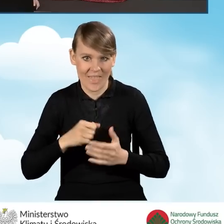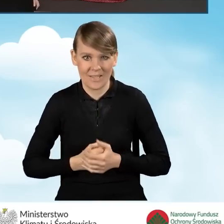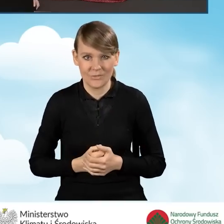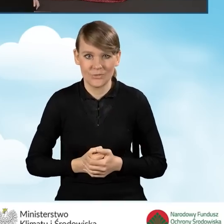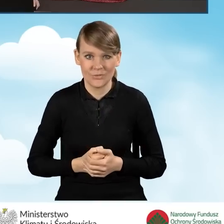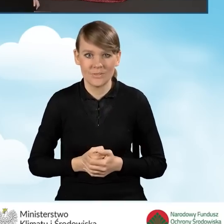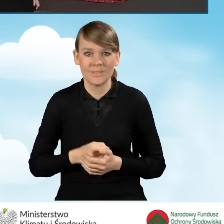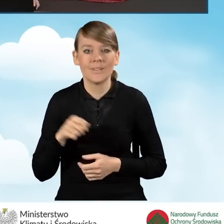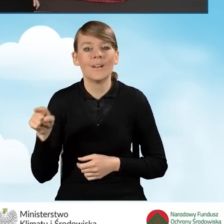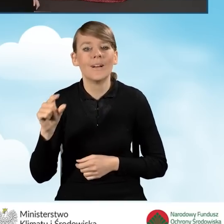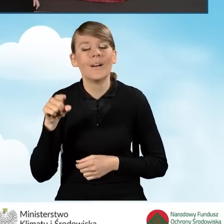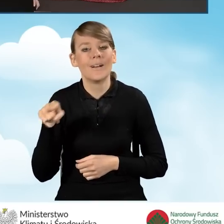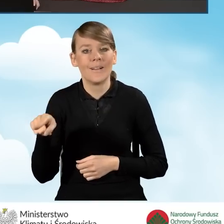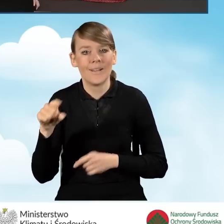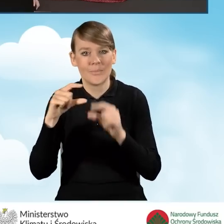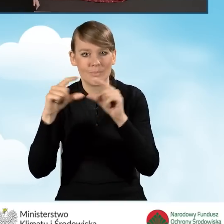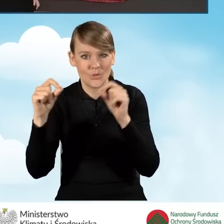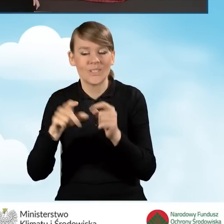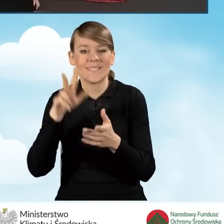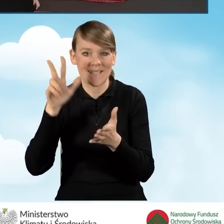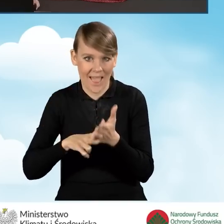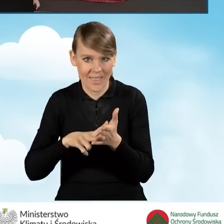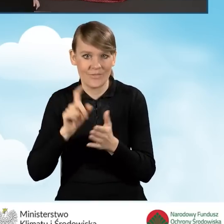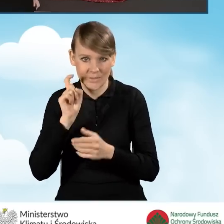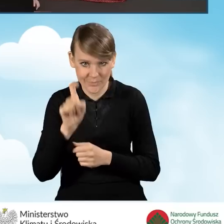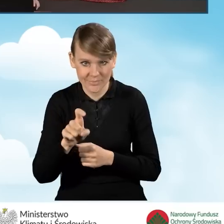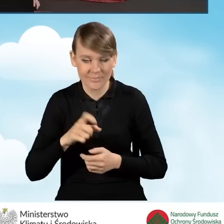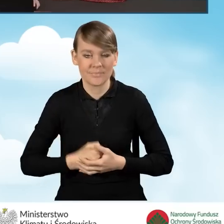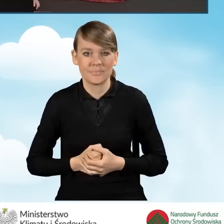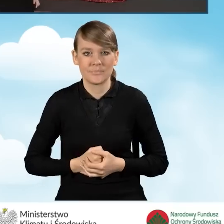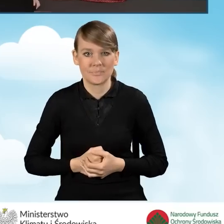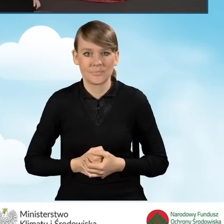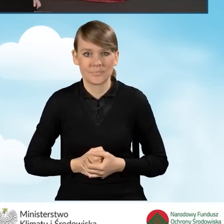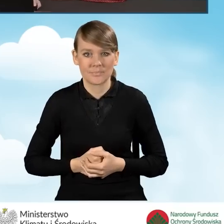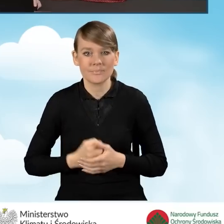Po kliknięciu przycisku zatwierdź wniosek. Przechodzimy do zakładki.